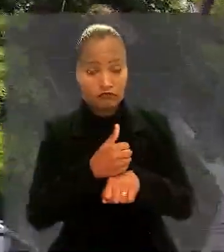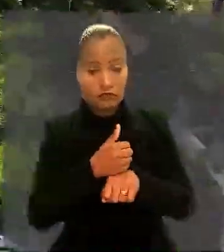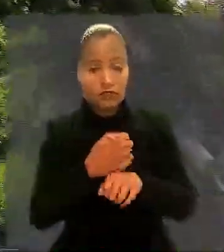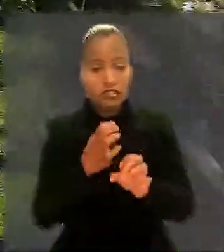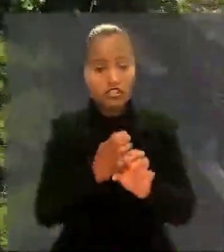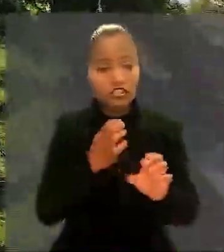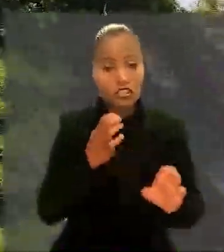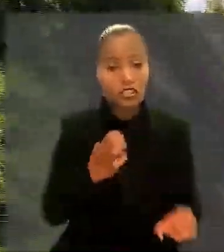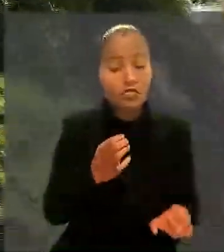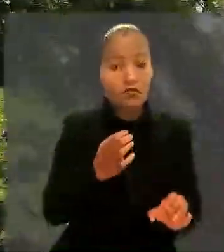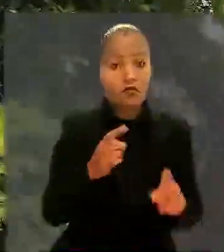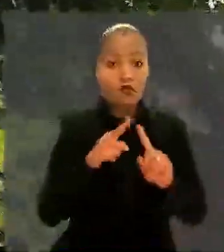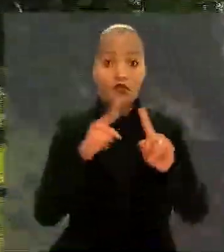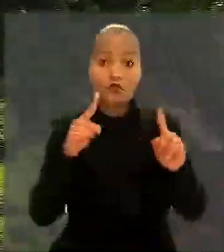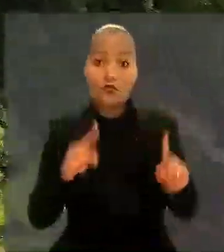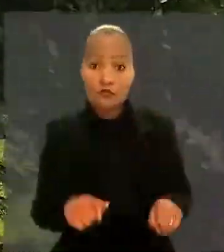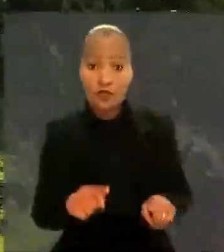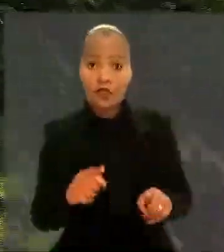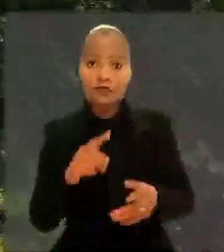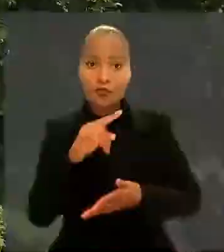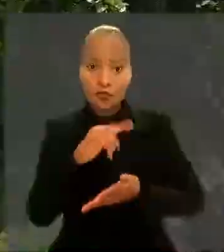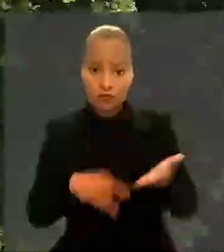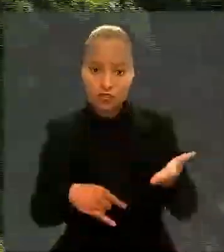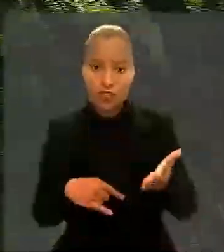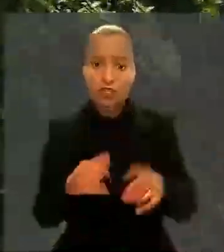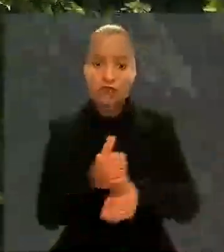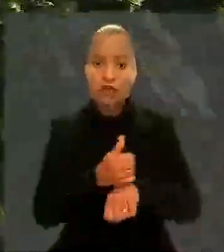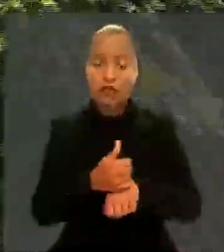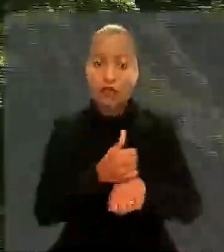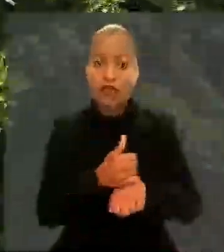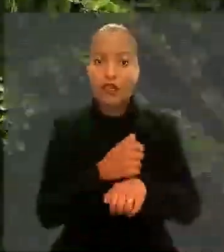o empregado foi contratado para a carreira administrativa de escriturário.